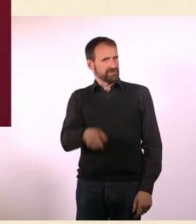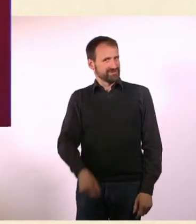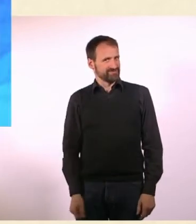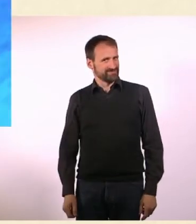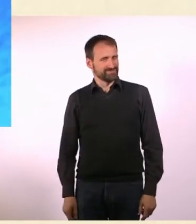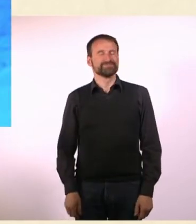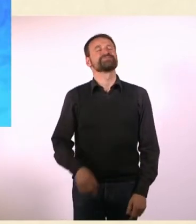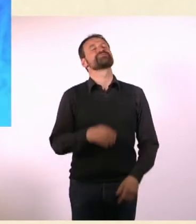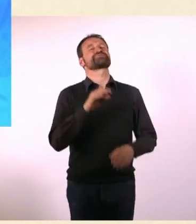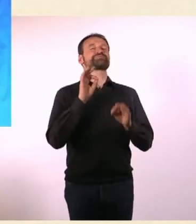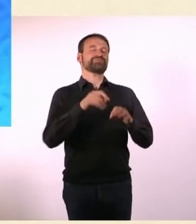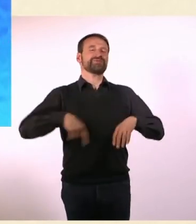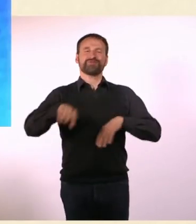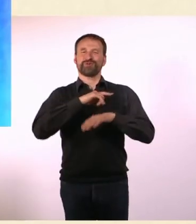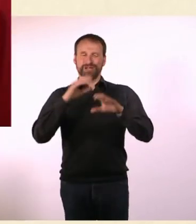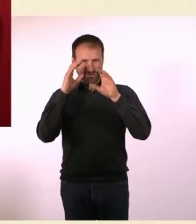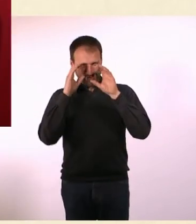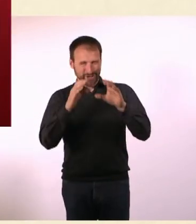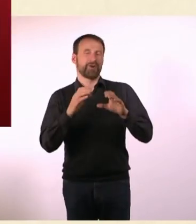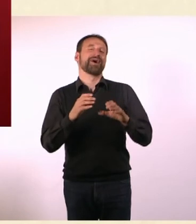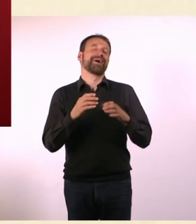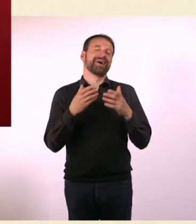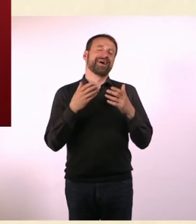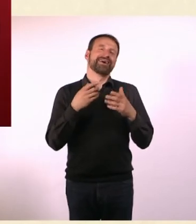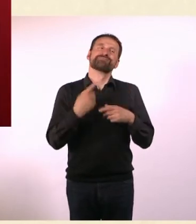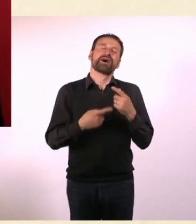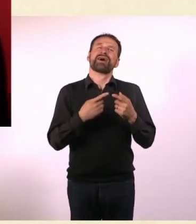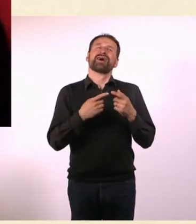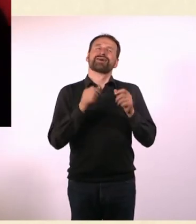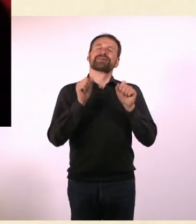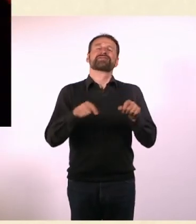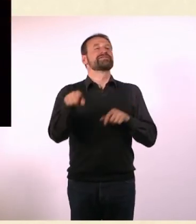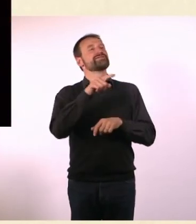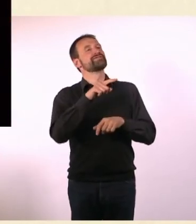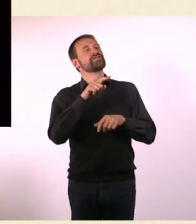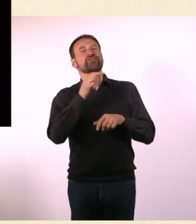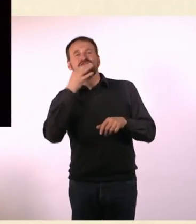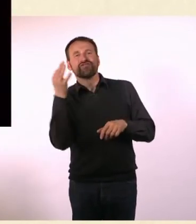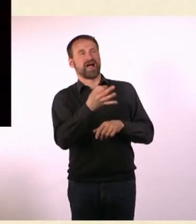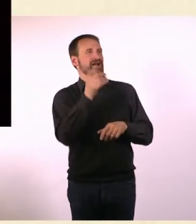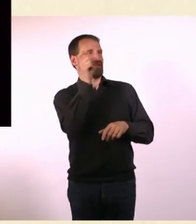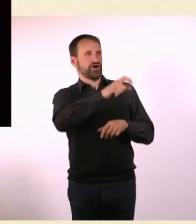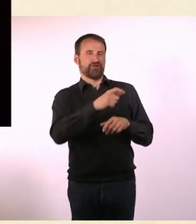Wir geben unseren ZuschauerInnen die Möglichkeit, dem Gast immer eine Frage zu stellen, via Social Media.